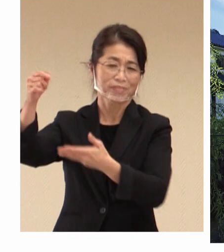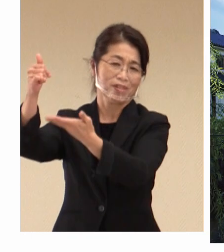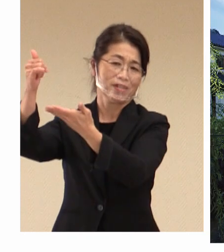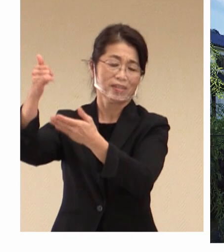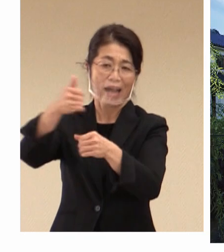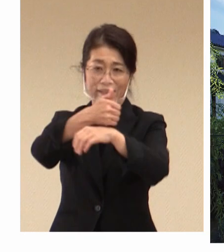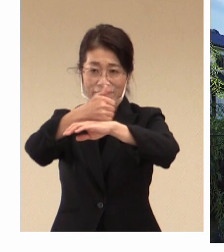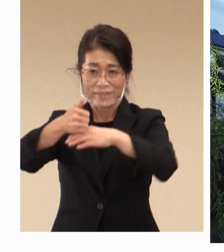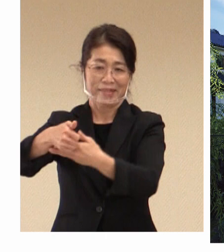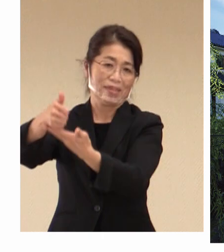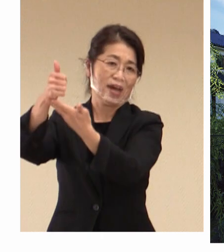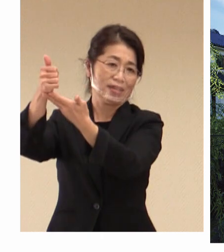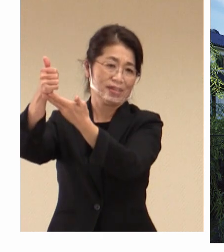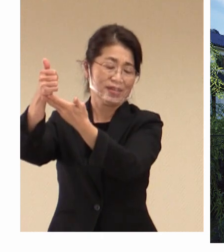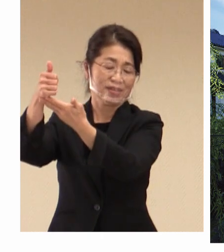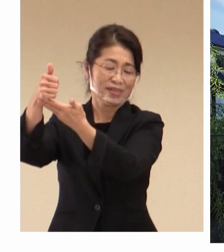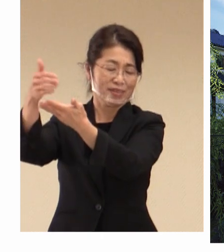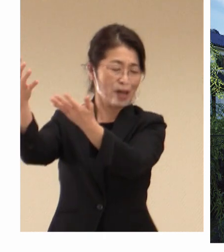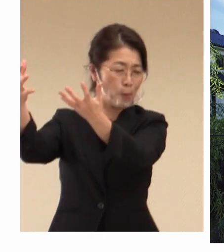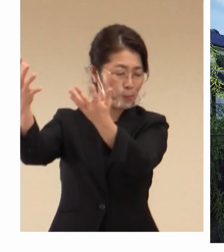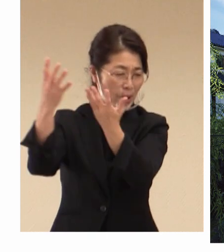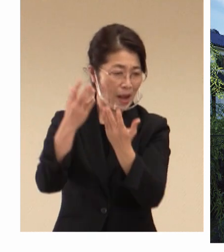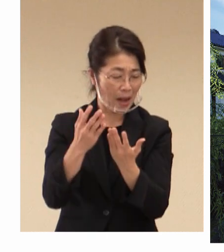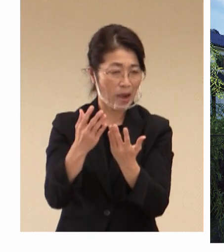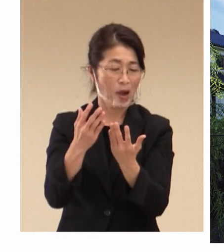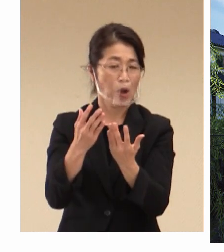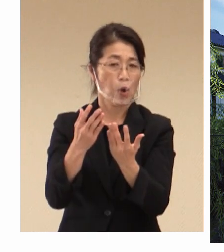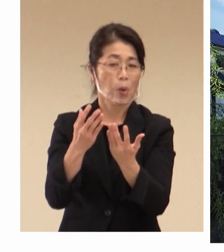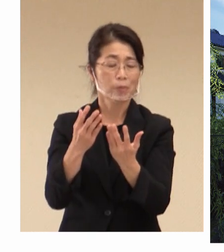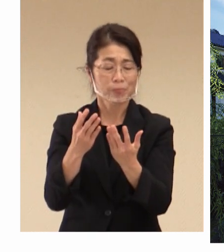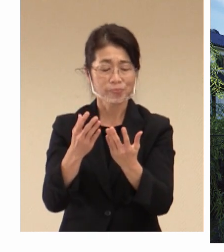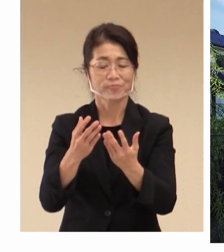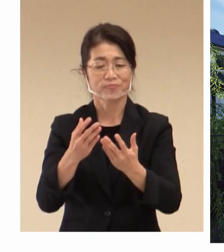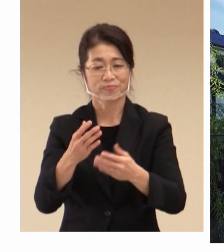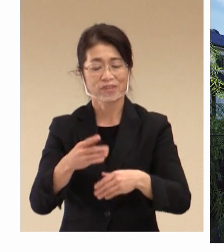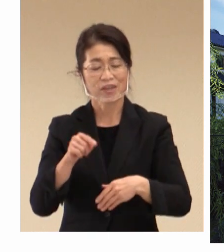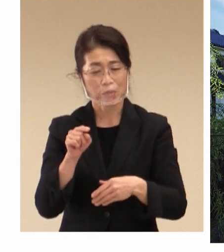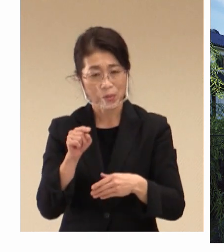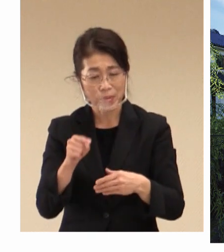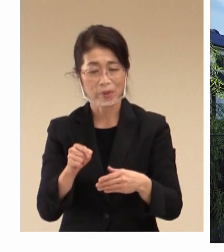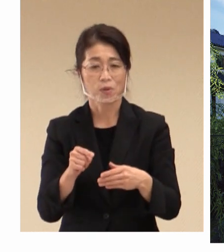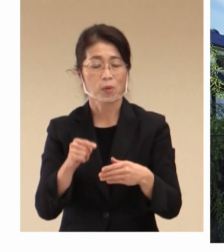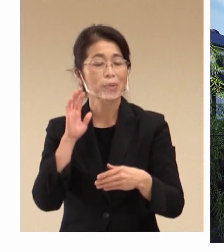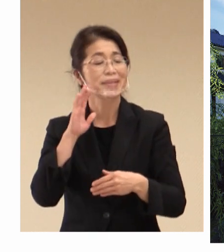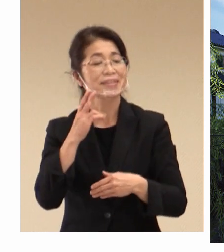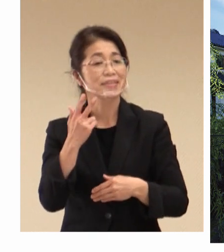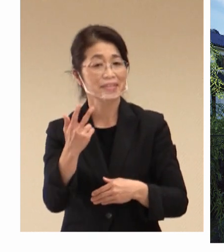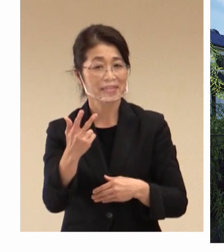この大変貴重な機会を生かしまして 倉敷市、そして地域を